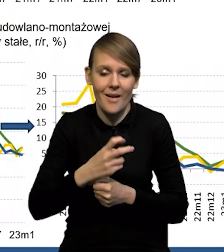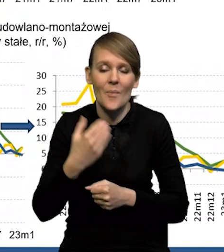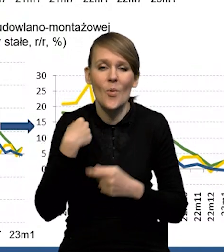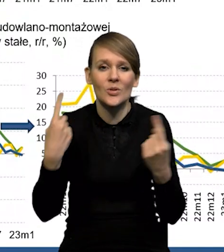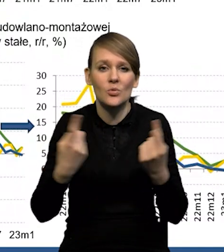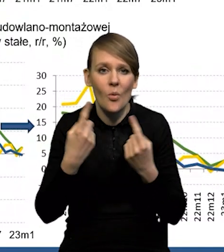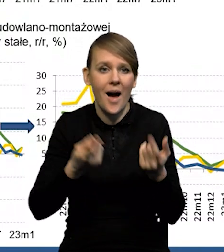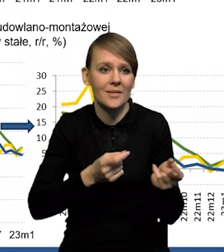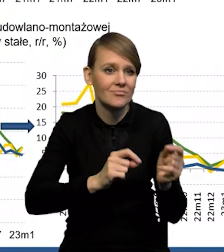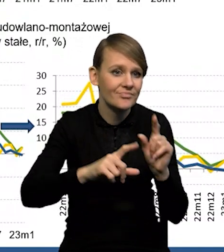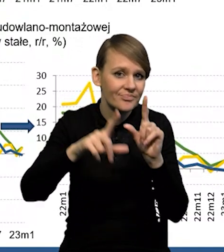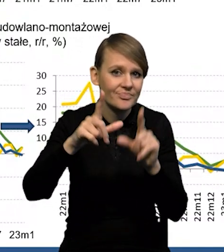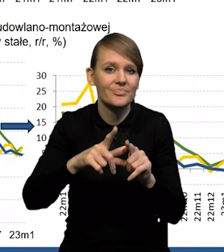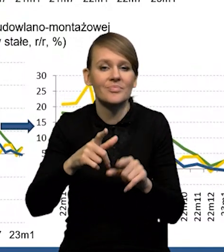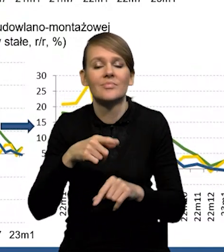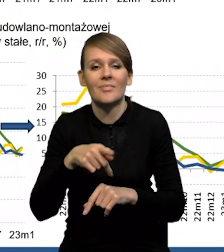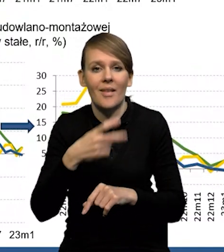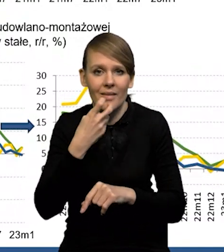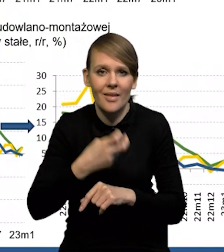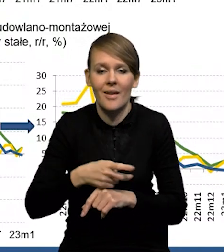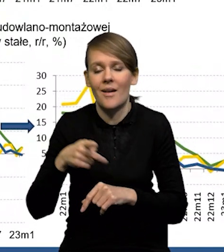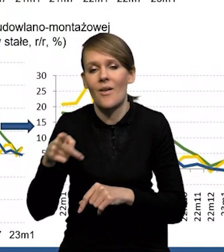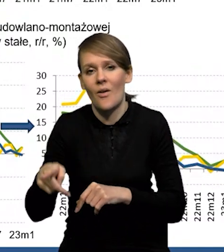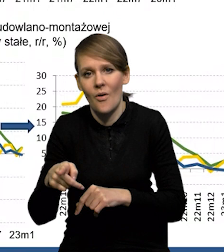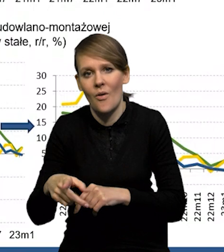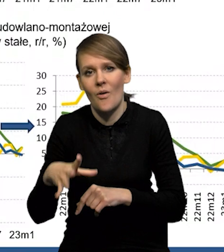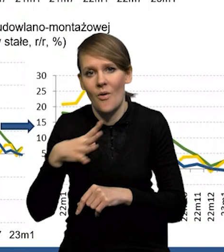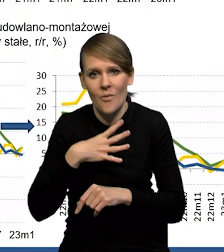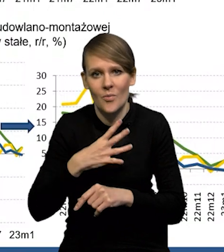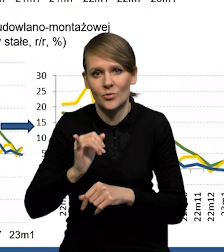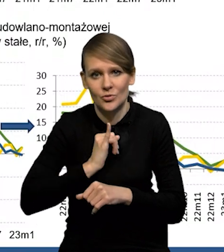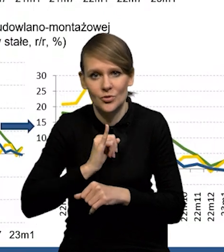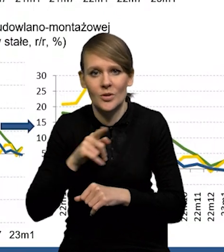bardzo silne wzrosty cen surowców. Była też pewnie ta odpowiedź trochę na wzrost kosztów pracy,